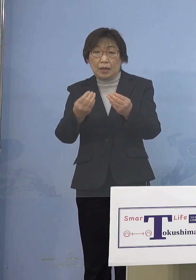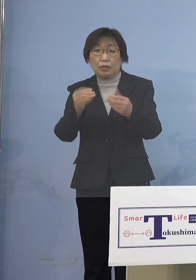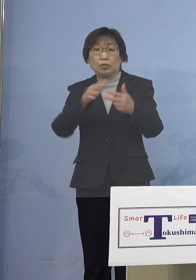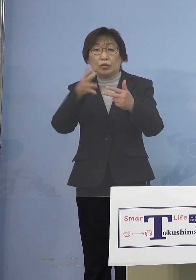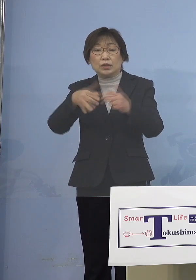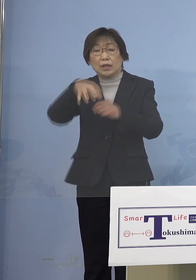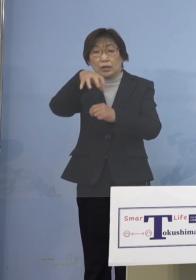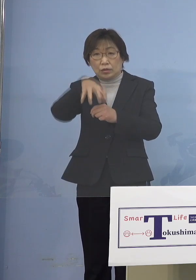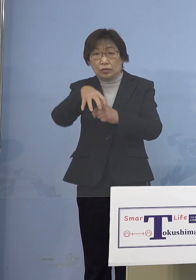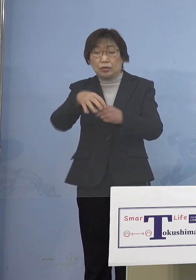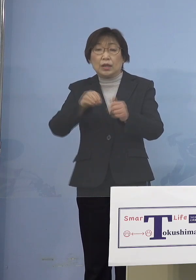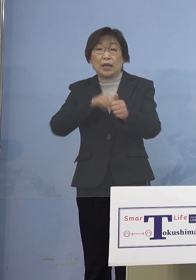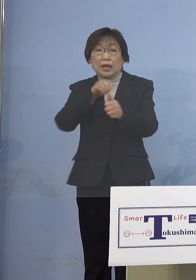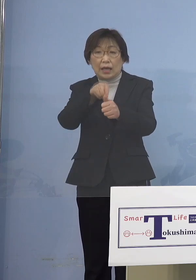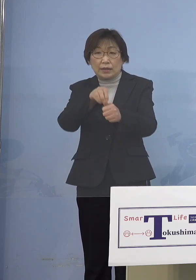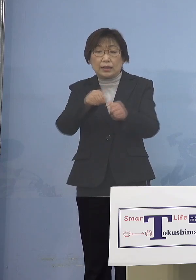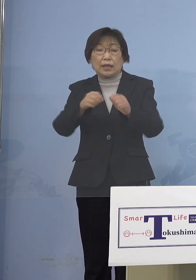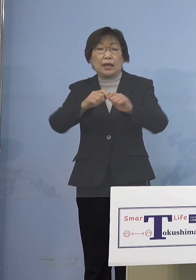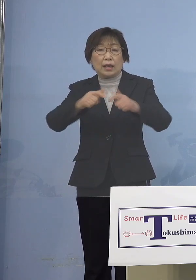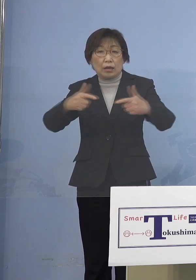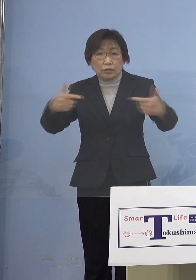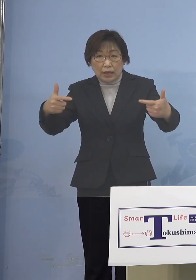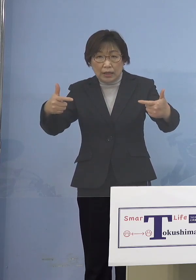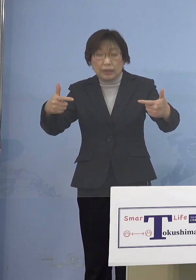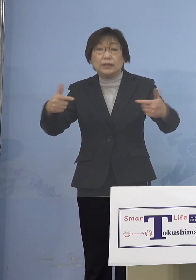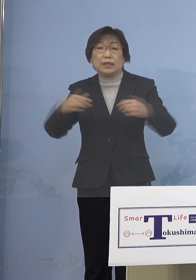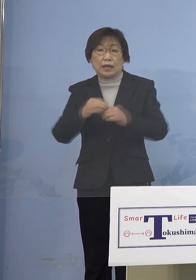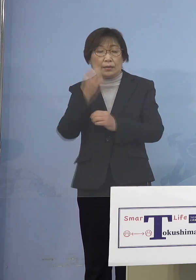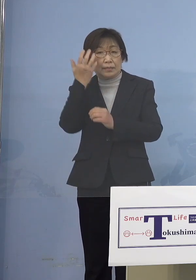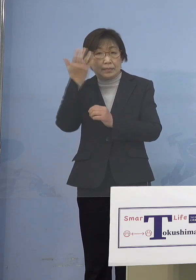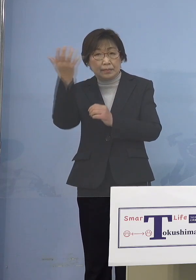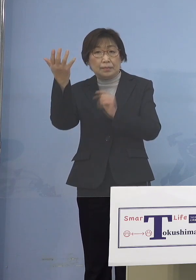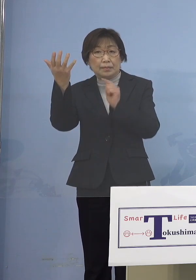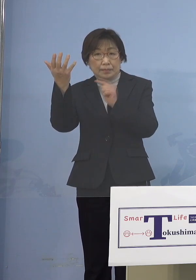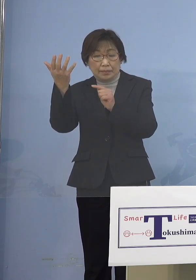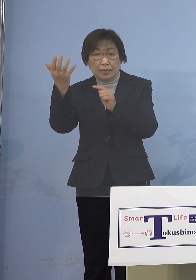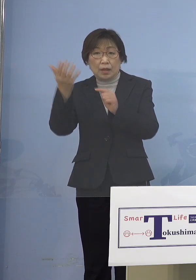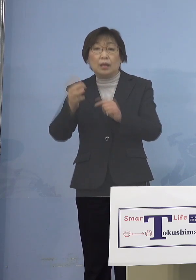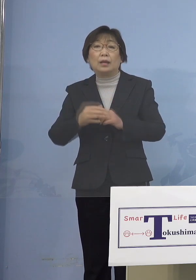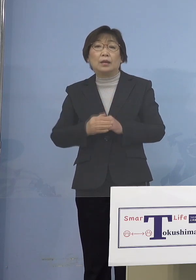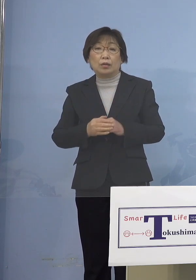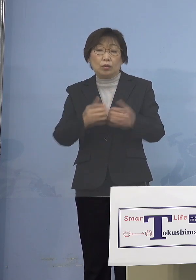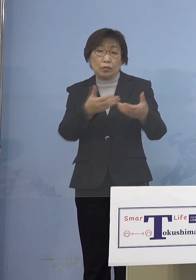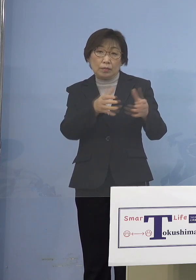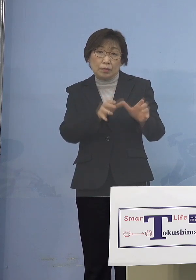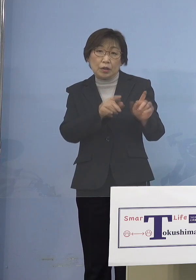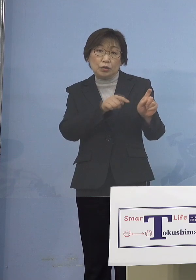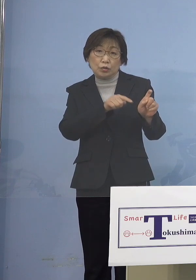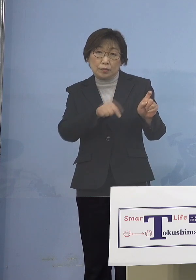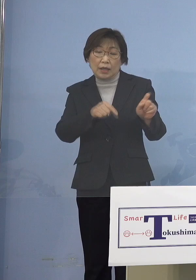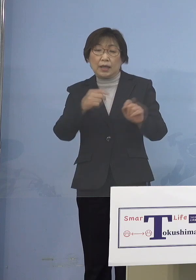可能性が高いことが分かりましたので この10名に、二次感染2名を加えた